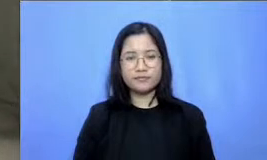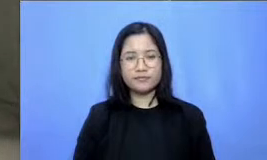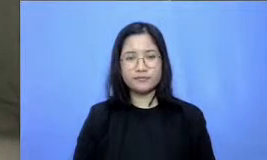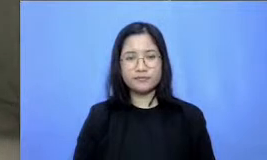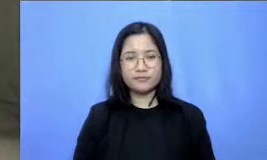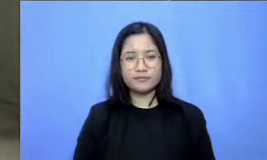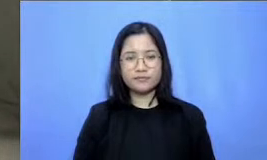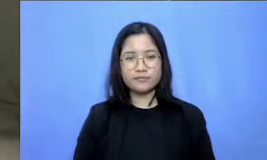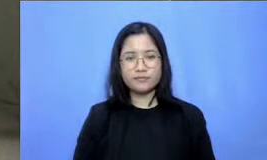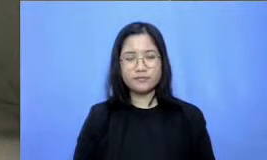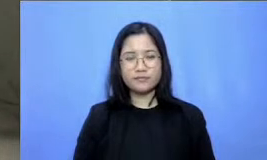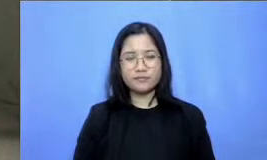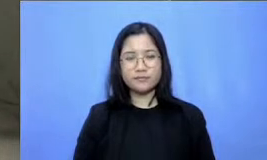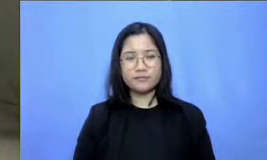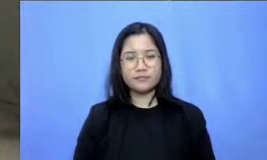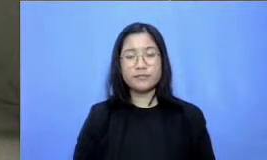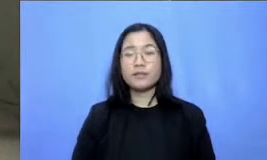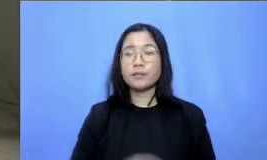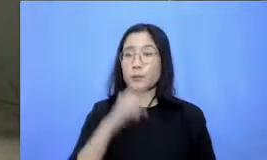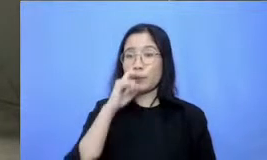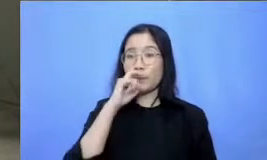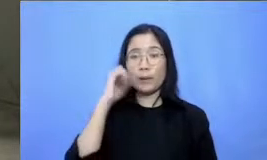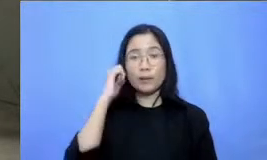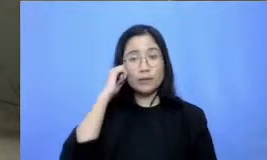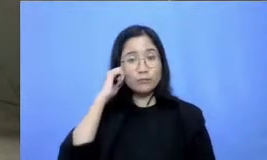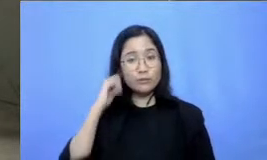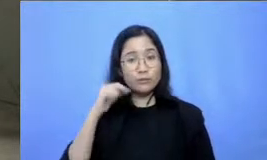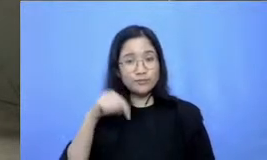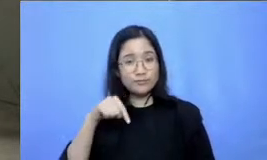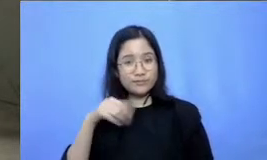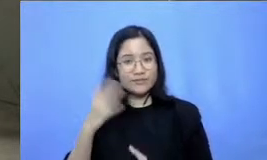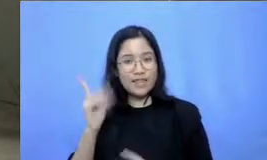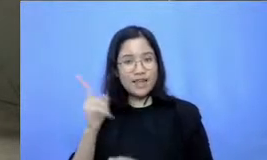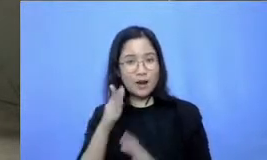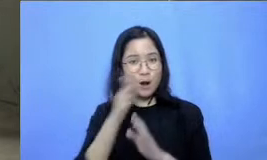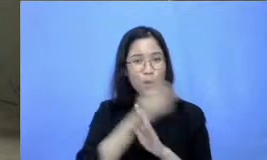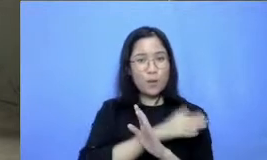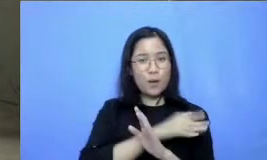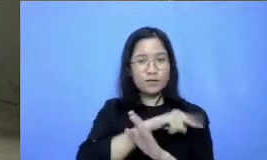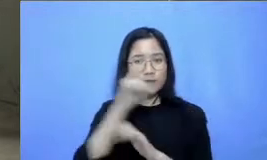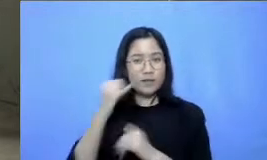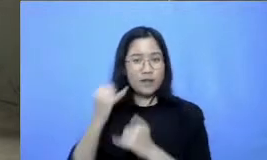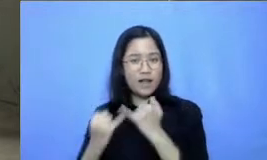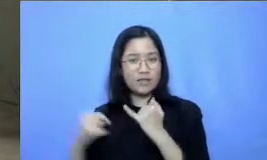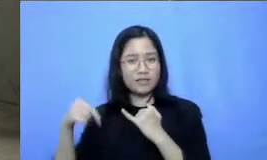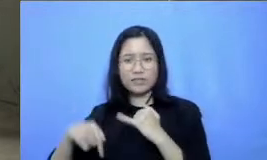Hai Bapak dan Ibu ini adari awal sampai akhir kita sudah hampir dua setengah jam loh hebat